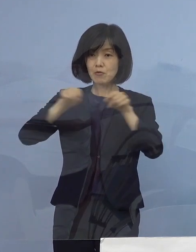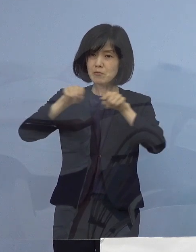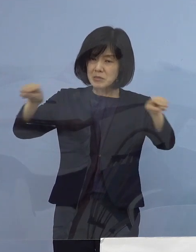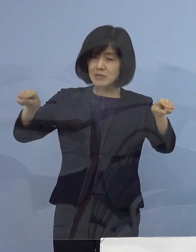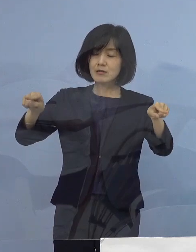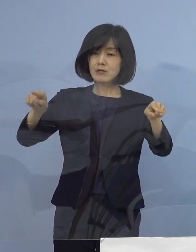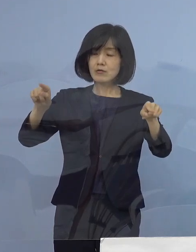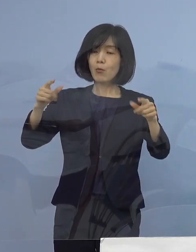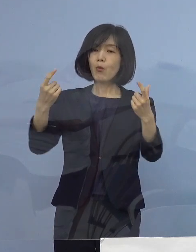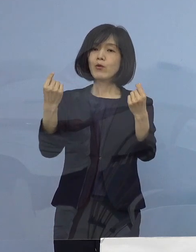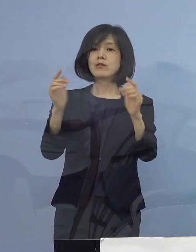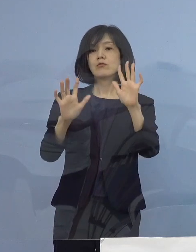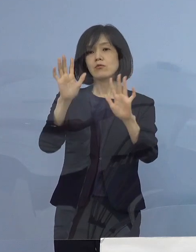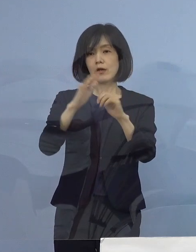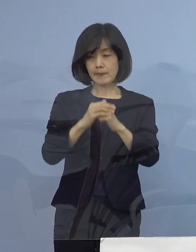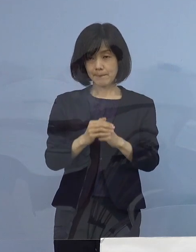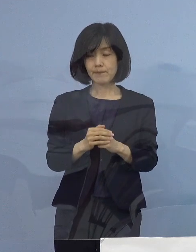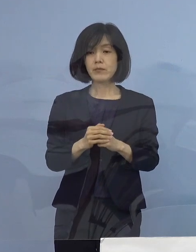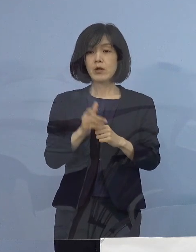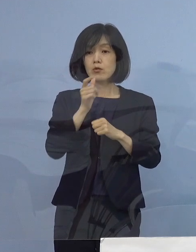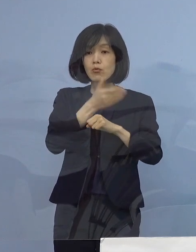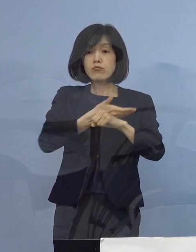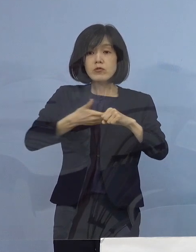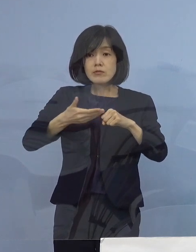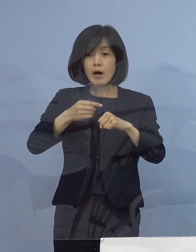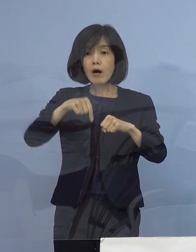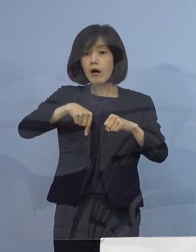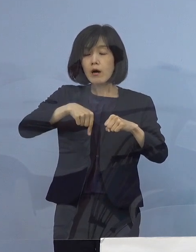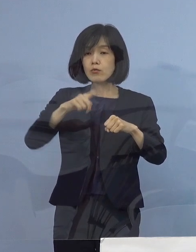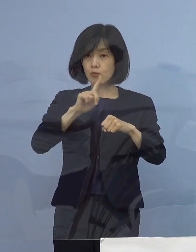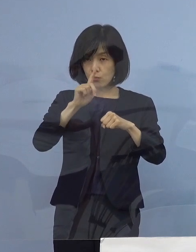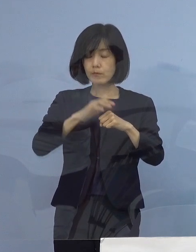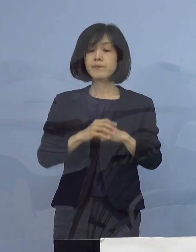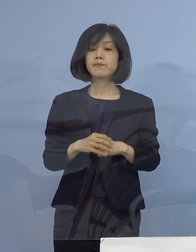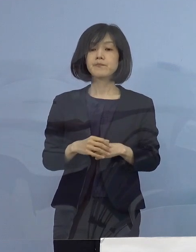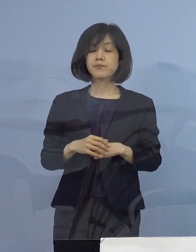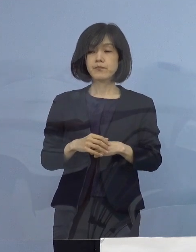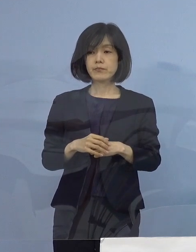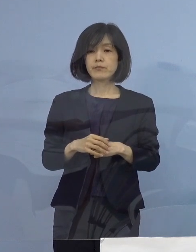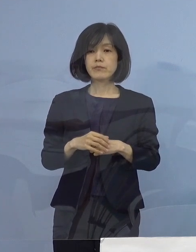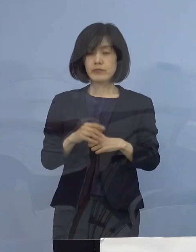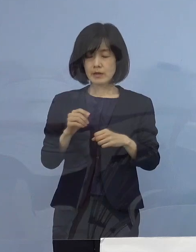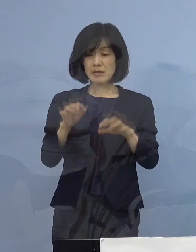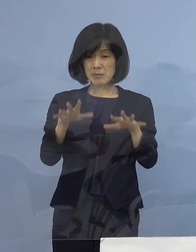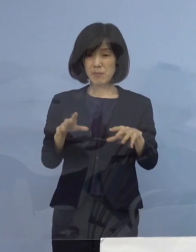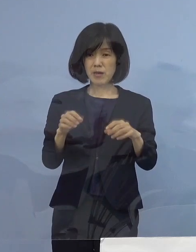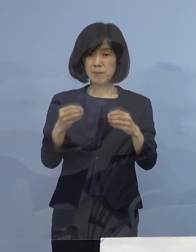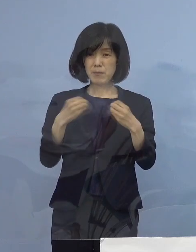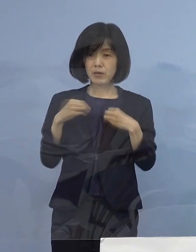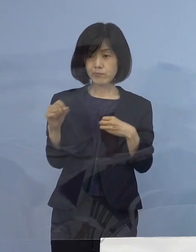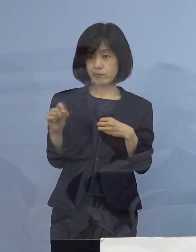それでは本県は どうなっているのか 本県におきましても感染の急拡大 これを受けまして